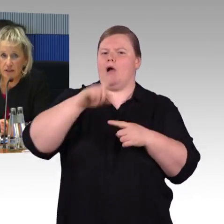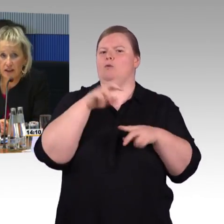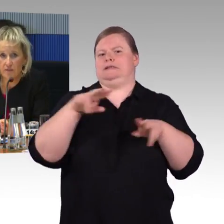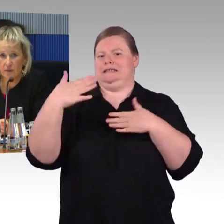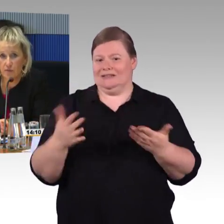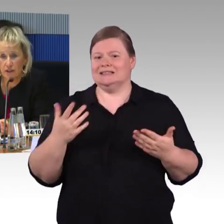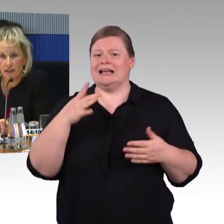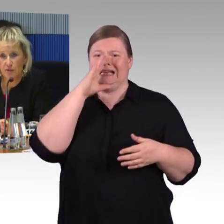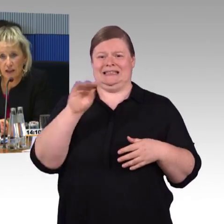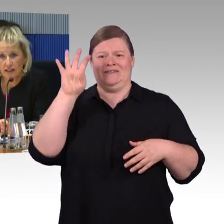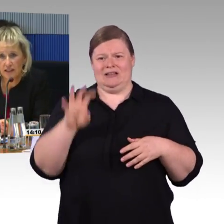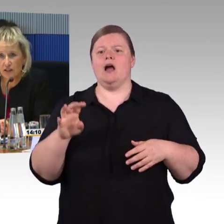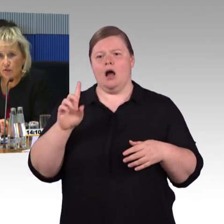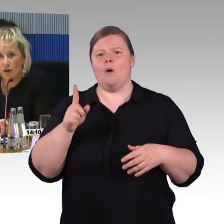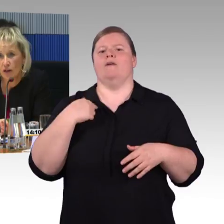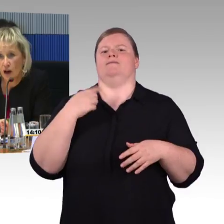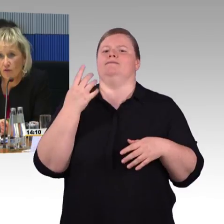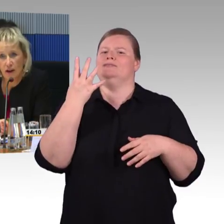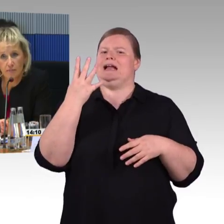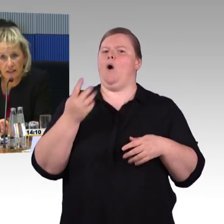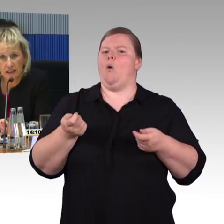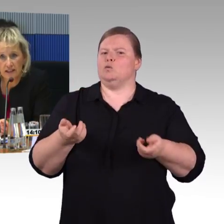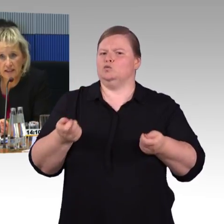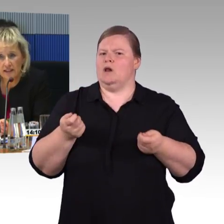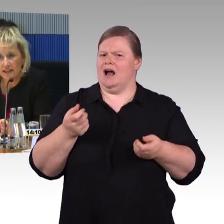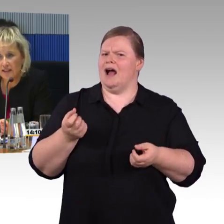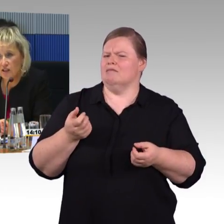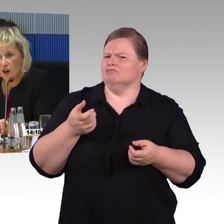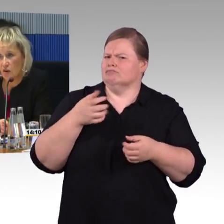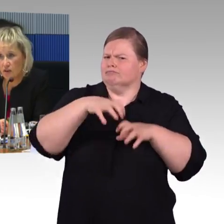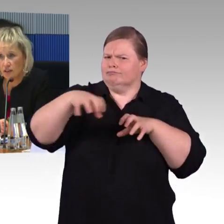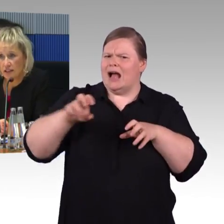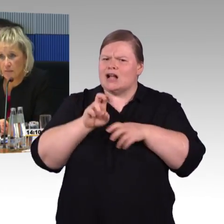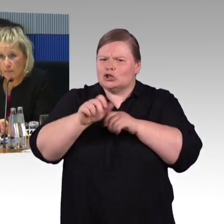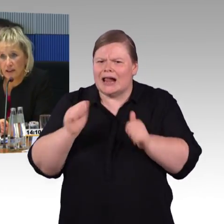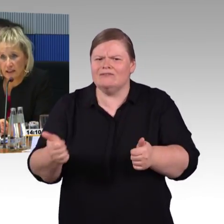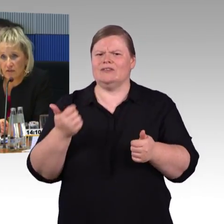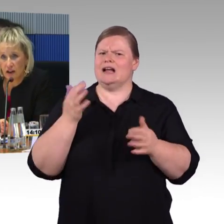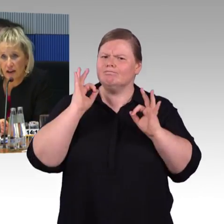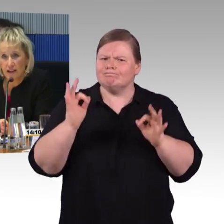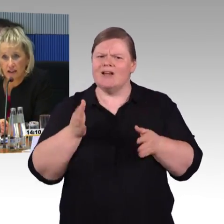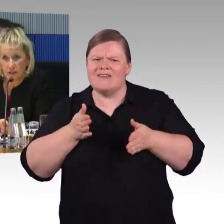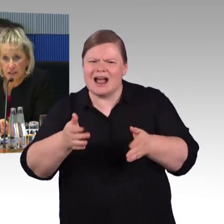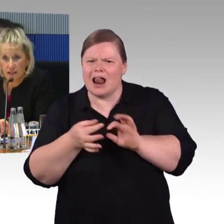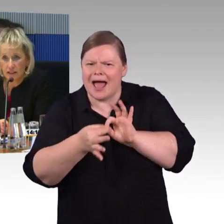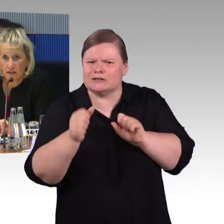Im Nahverkehr haben wir aufgrund der Regionalisierung Aufgabenträger, die letztendlich auch das Thema Barrierefreiheit definieren,